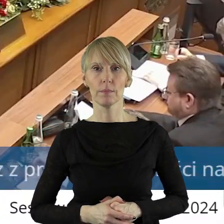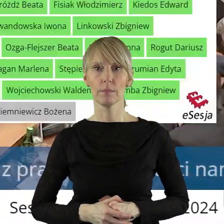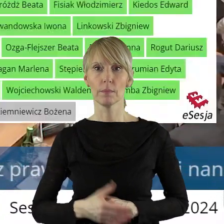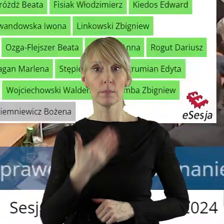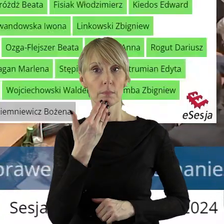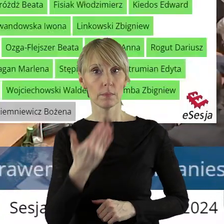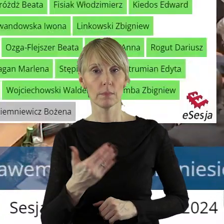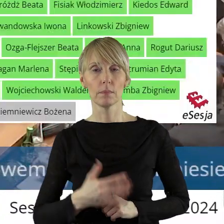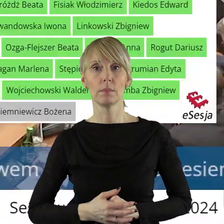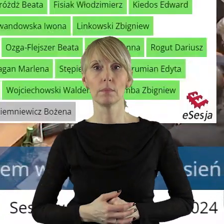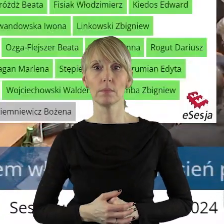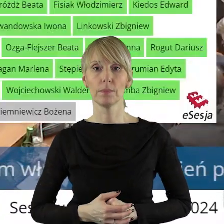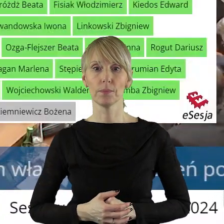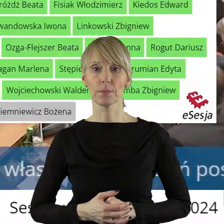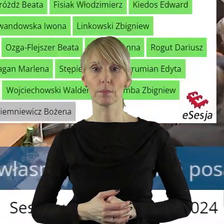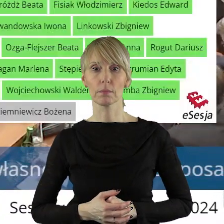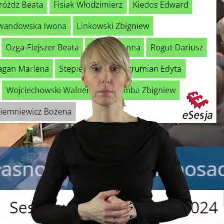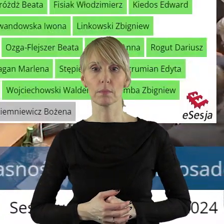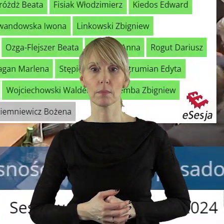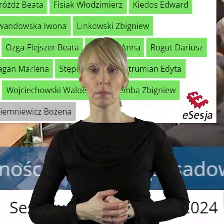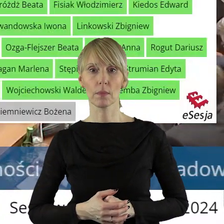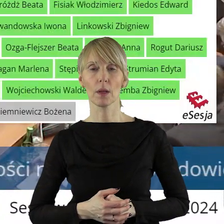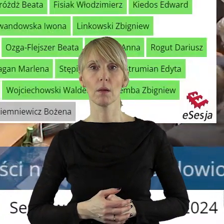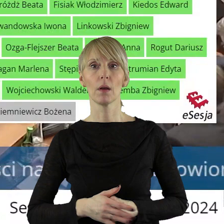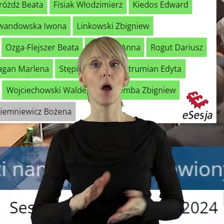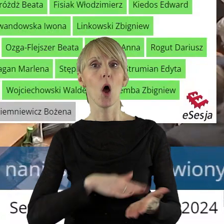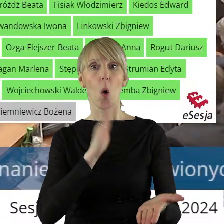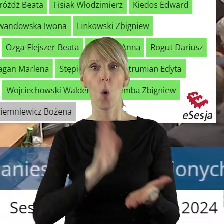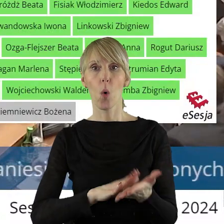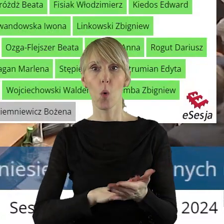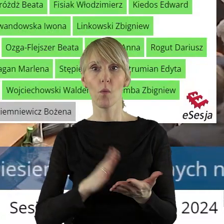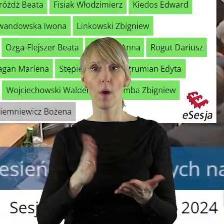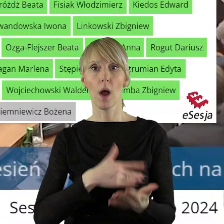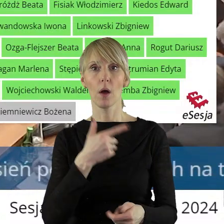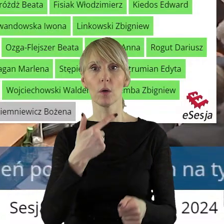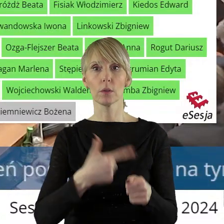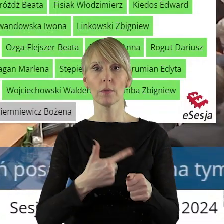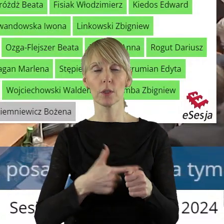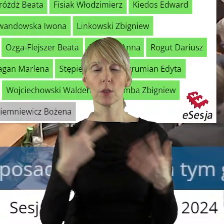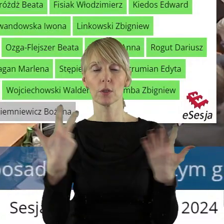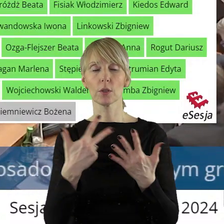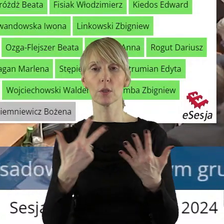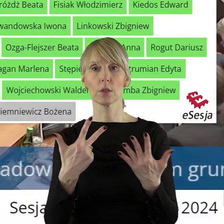Dziękuję bardzo.Szanowni państwo, uchwała została przegłosowana przy 1 głosie